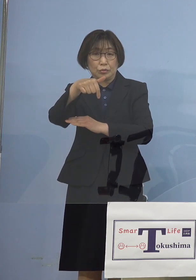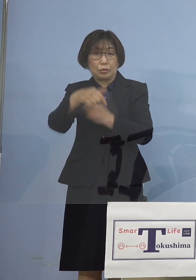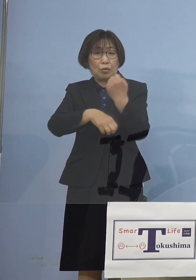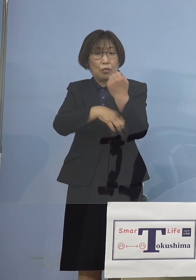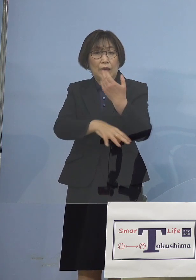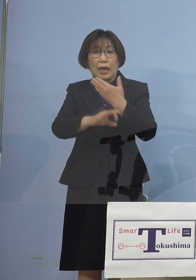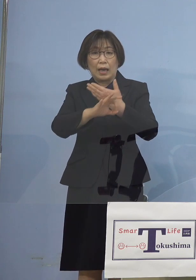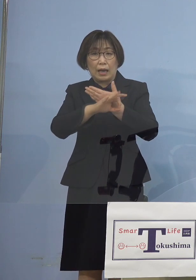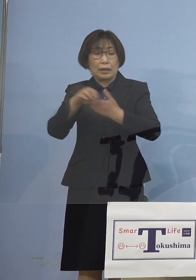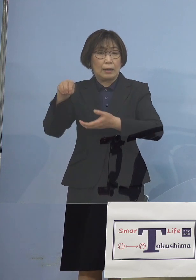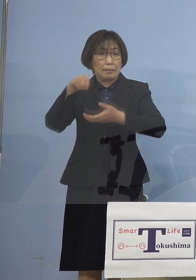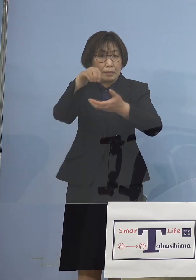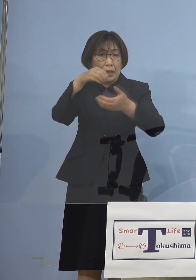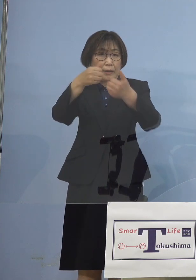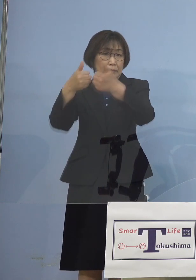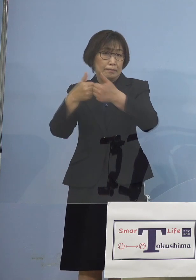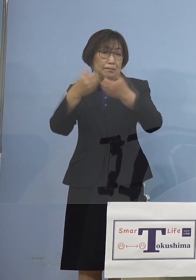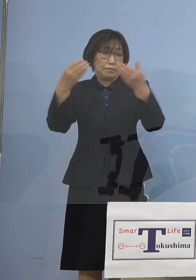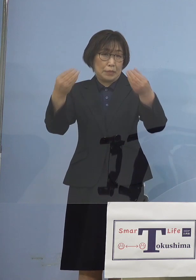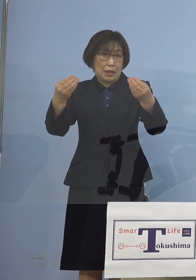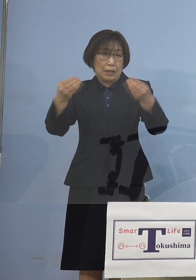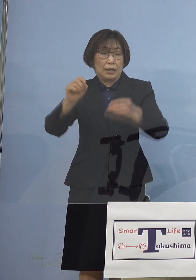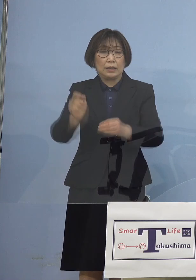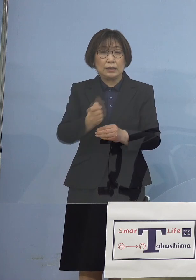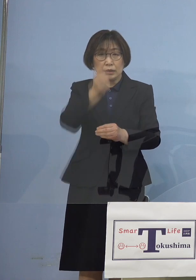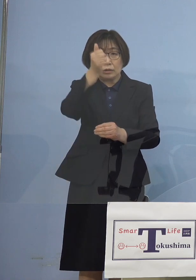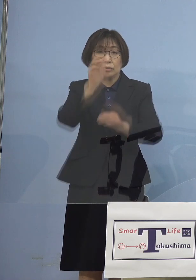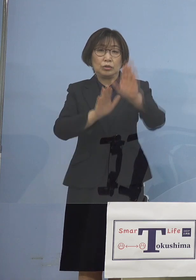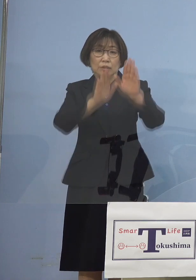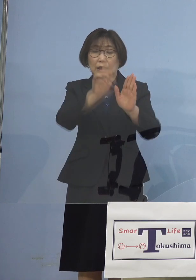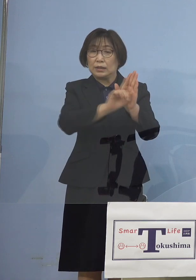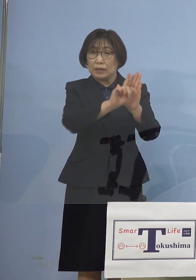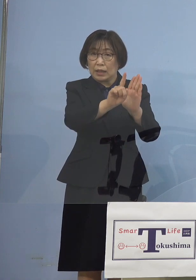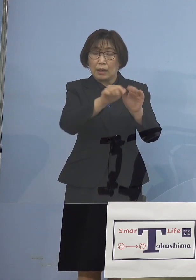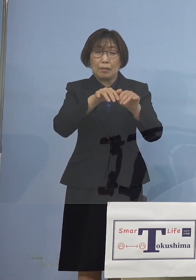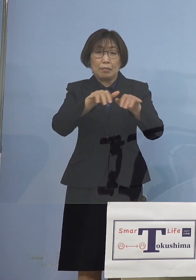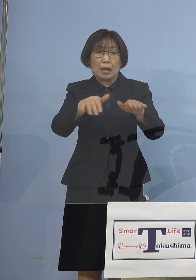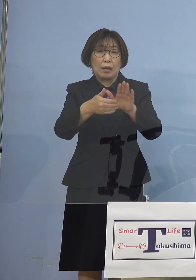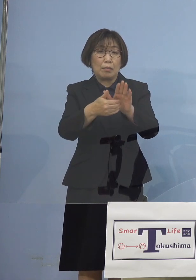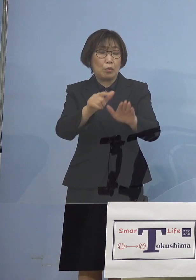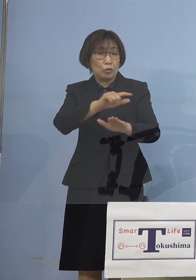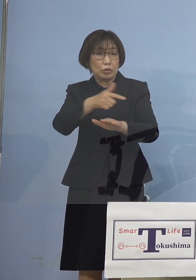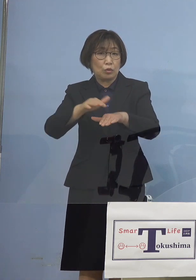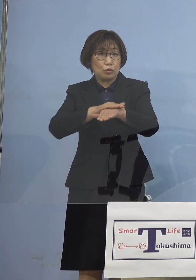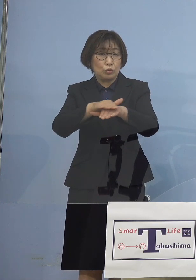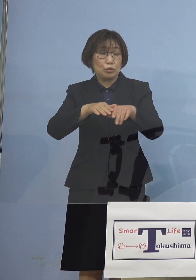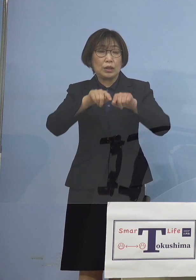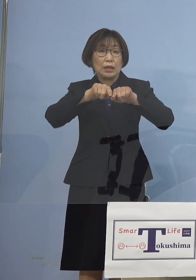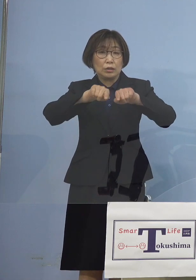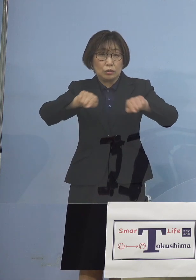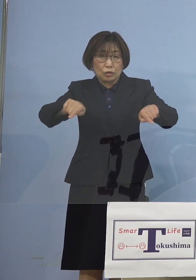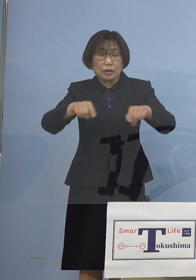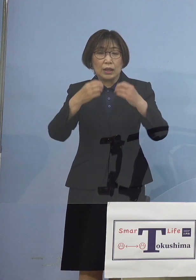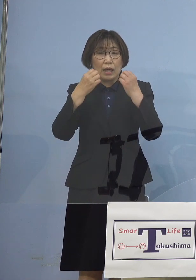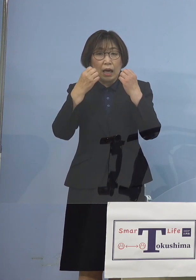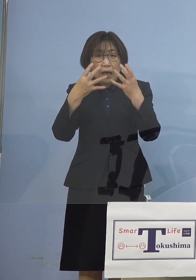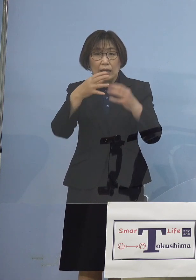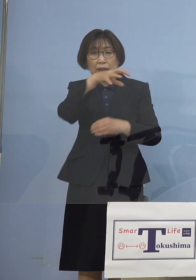この中では「緊急事態宣言」 あるいは「まん延防止等重点措置」 新たなものが加わる あるいは